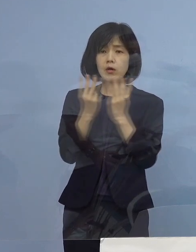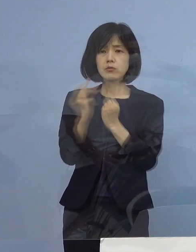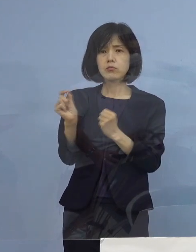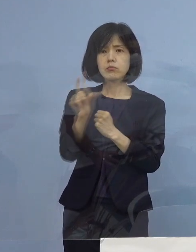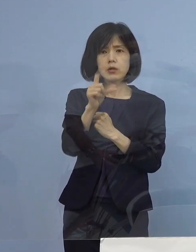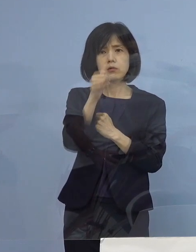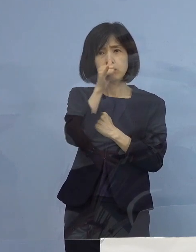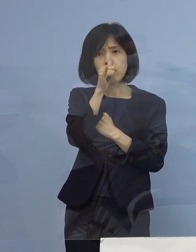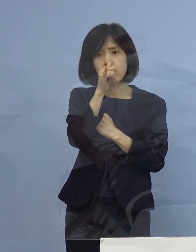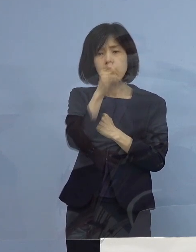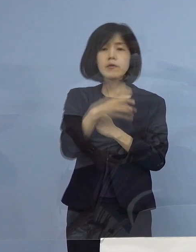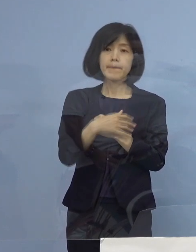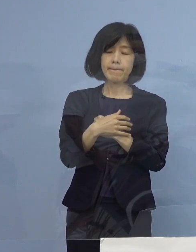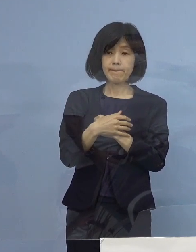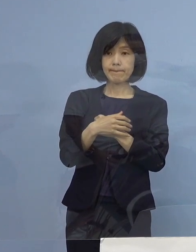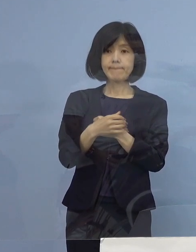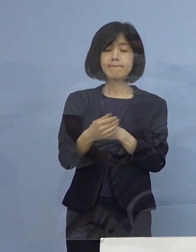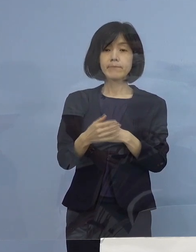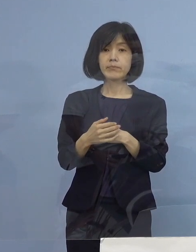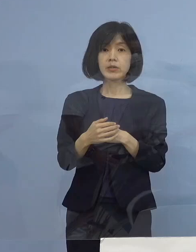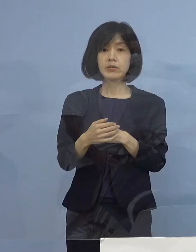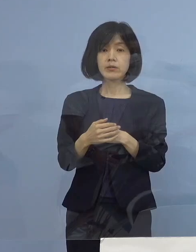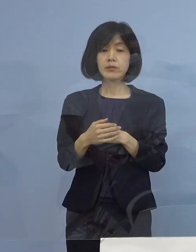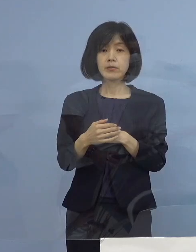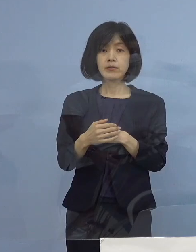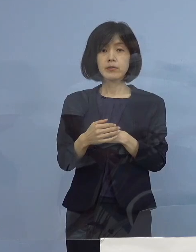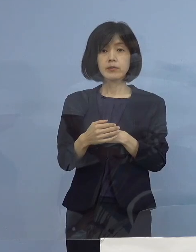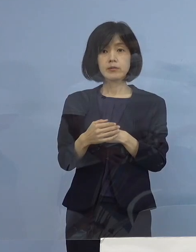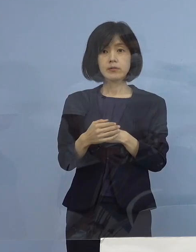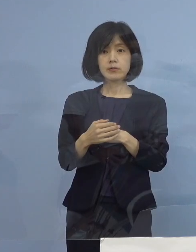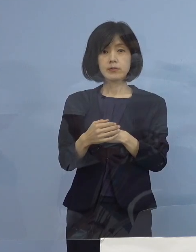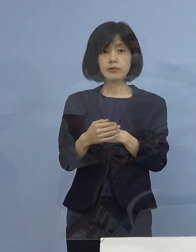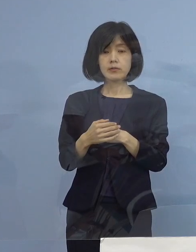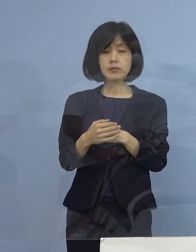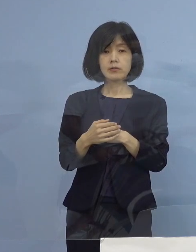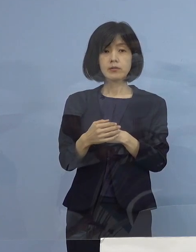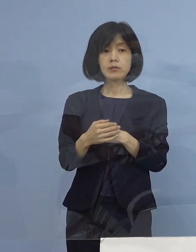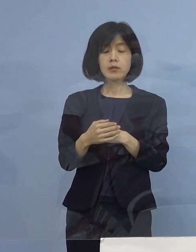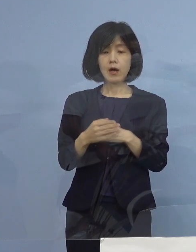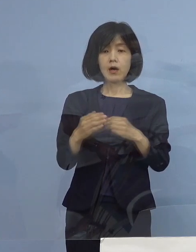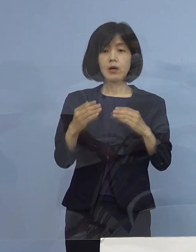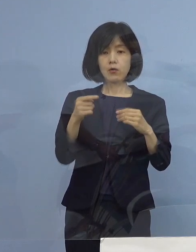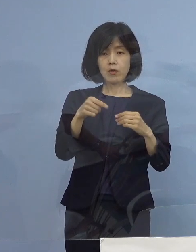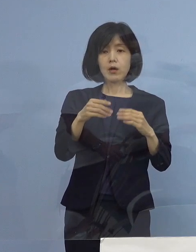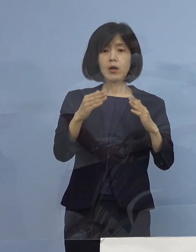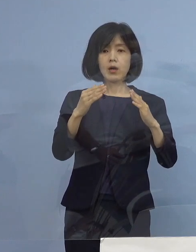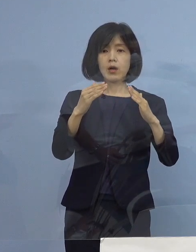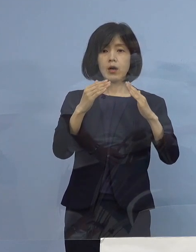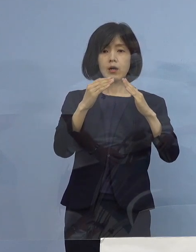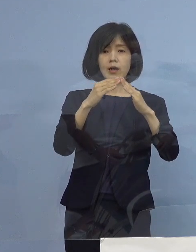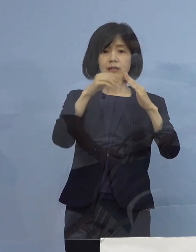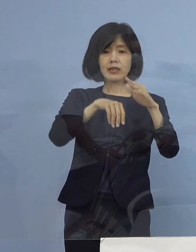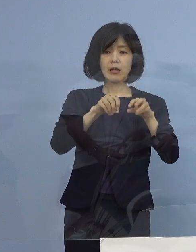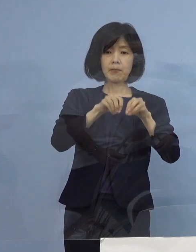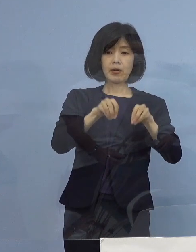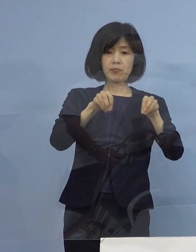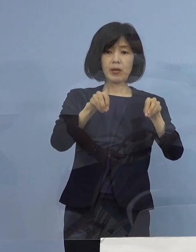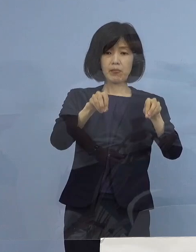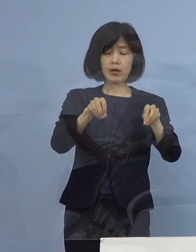先ほど相関関係と申し上げている 家庭内感染が非常に増えてきていますよ